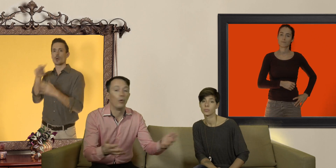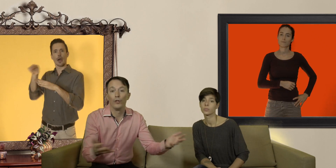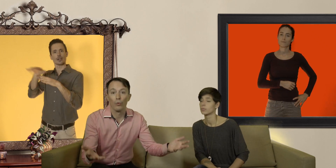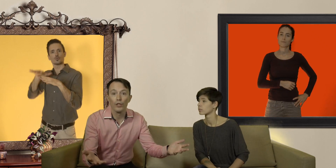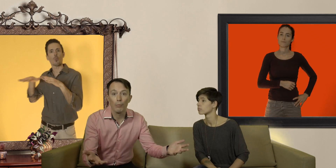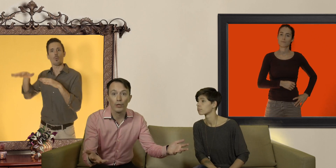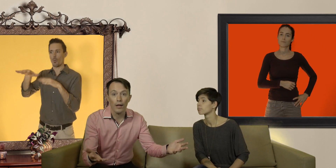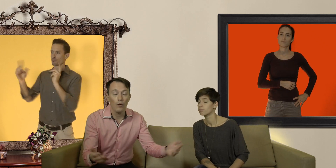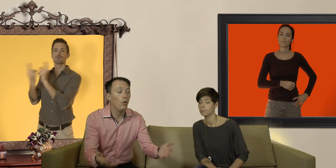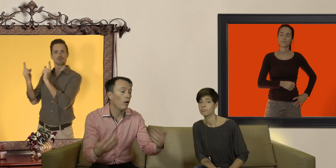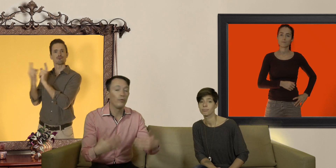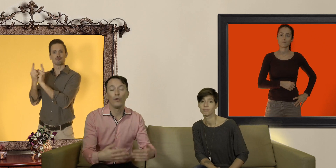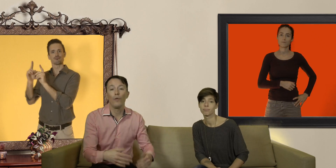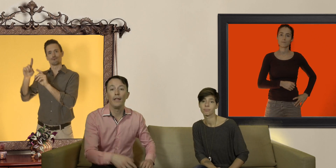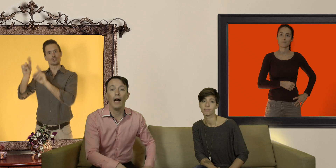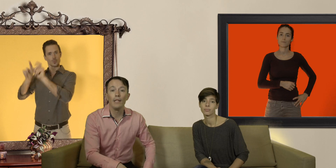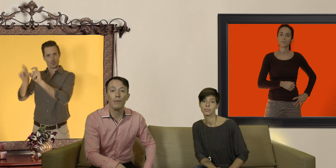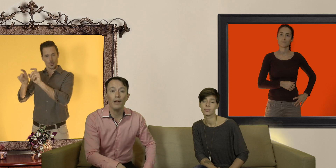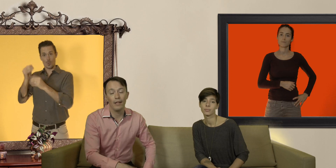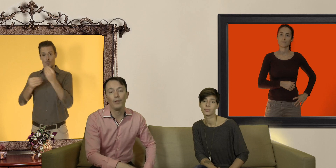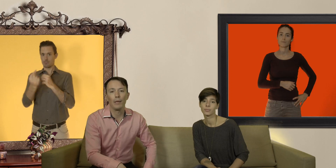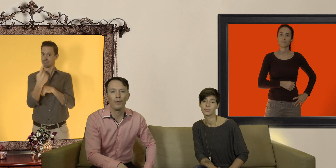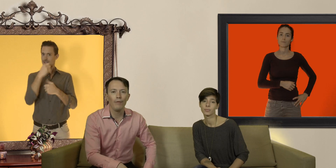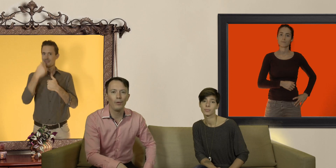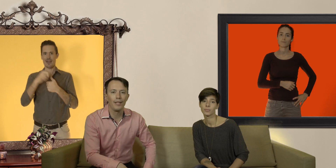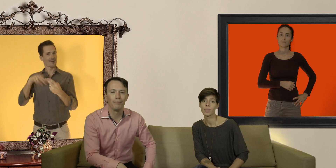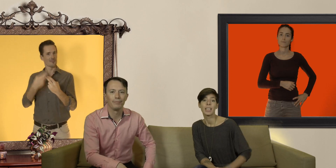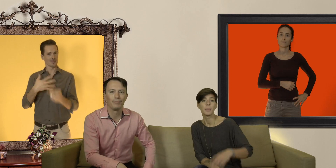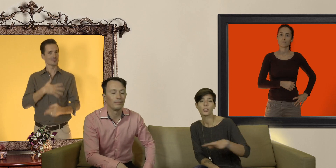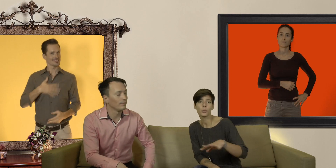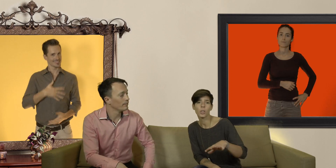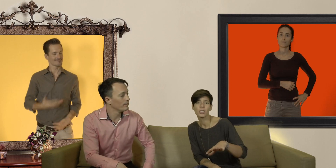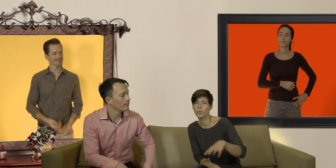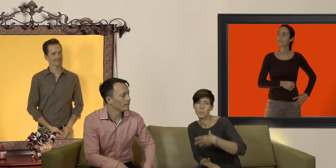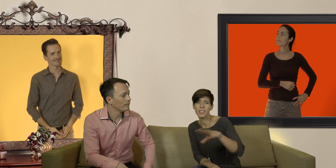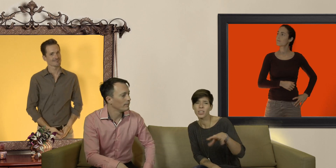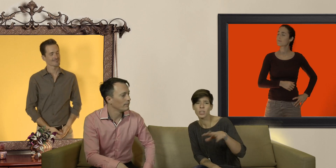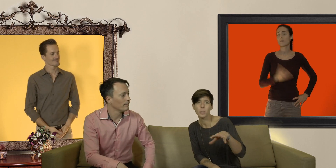ils sont aussi là pour ça ou alors vous nous envoyez un email et on y répondra volontiers mais attention ! on ne fait pas de livraison express